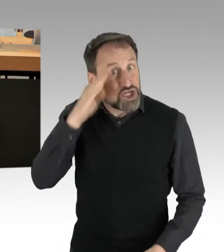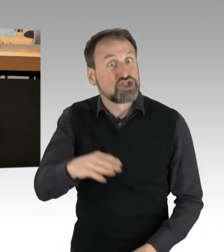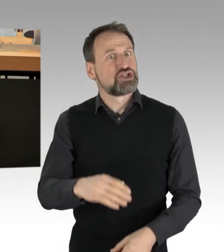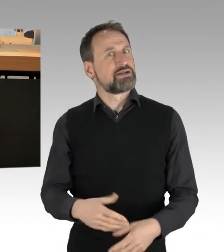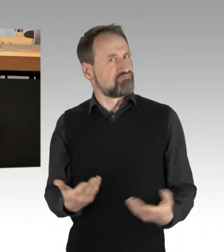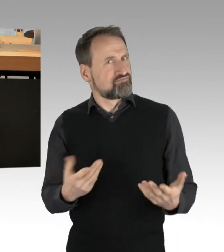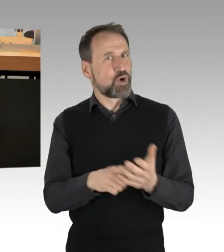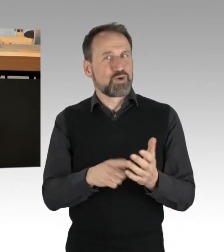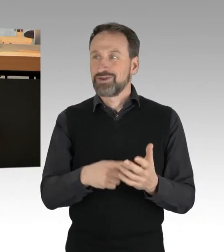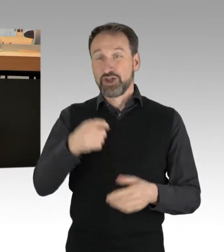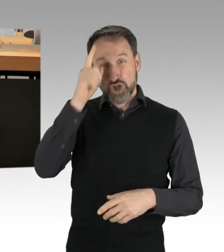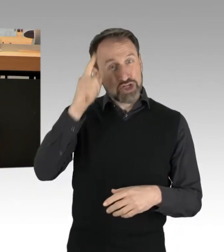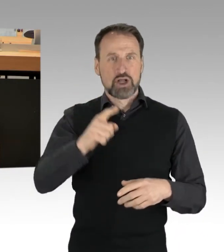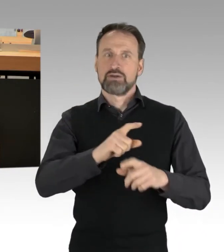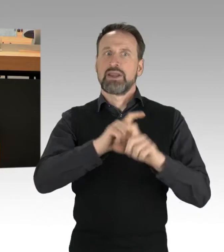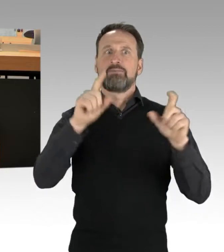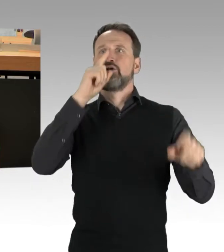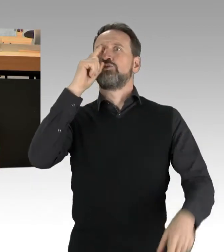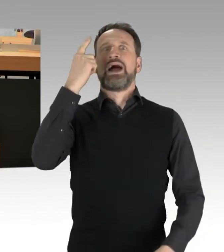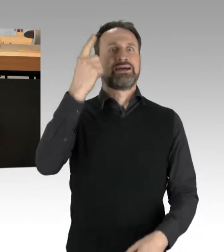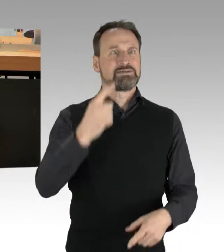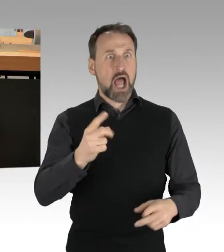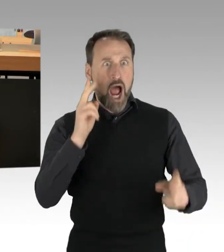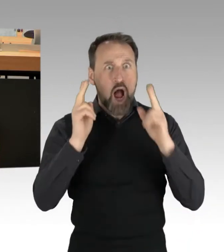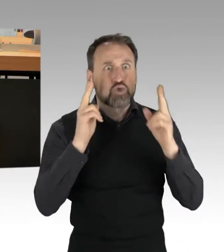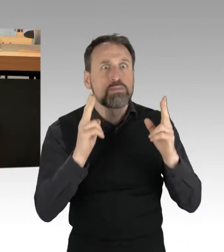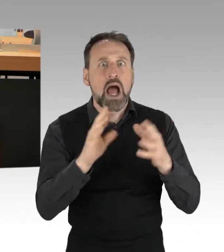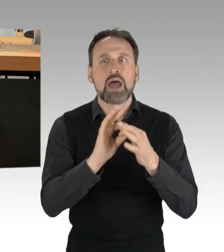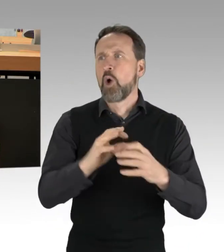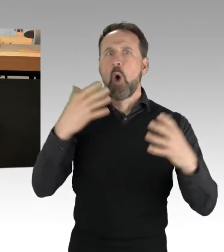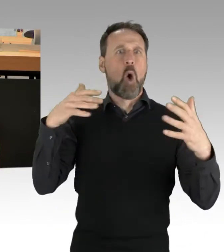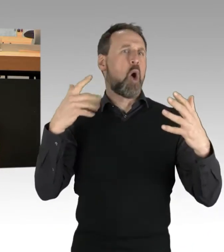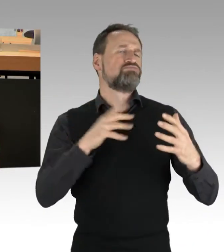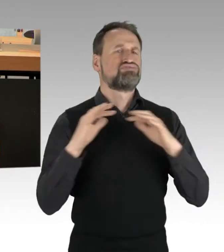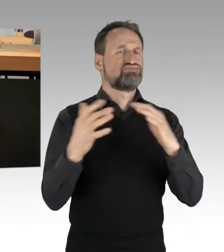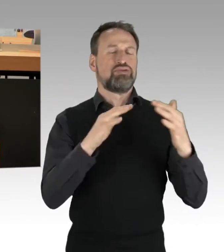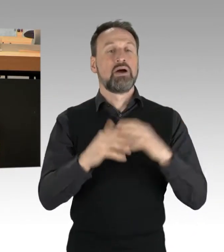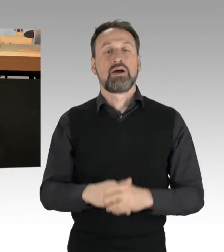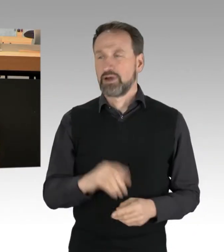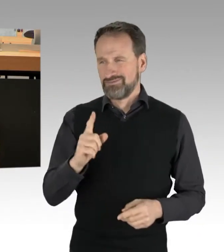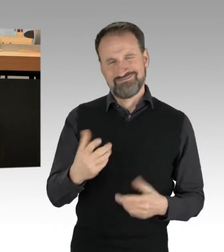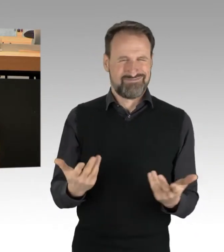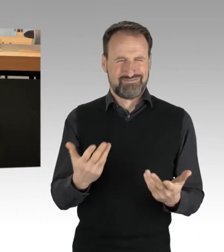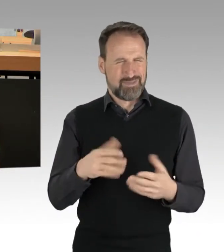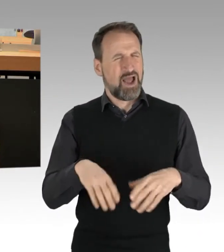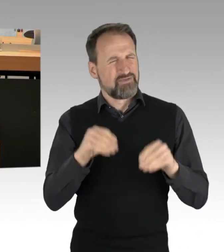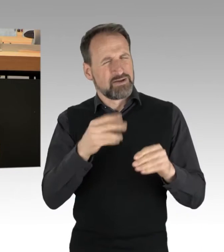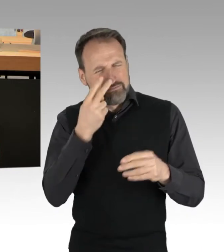als Fragen über Autobahn? Aber von Anfang an: Wer, wo, was, warum? Das ist die Grundlage jeder Sachdebatte.